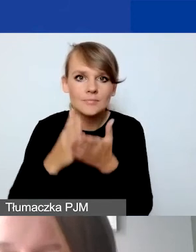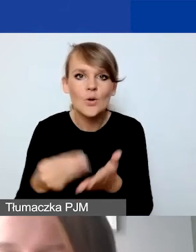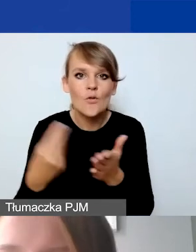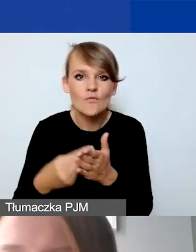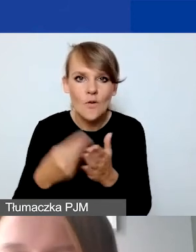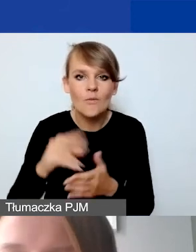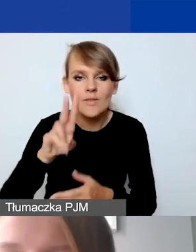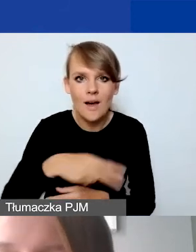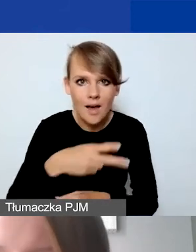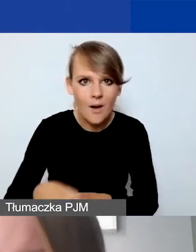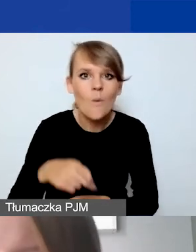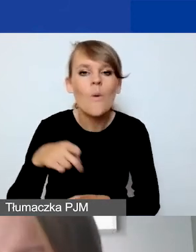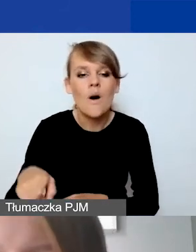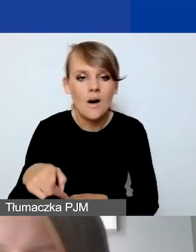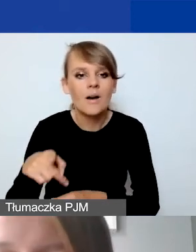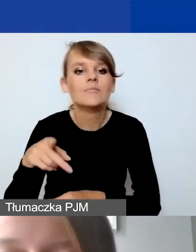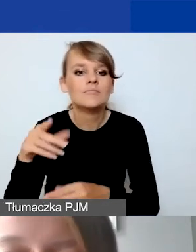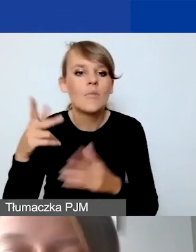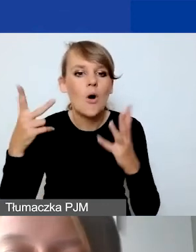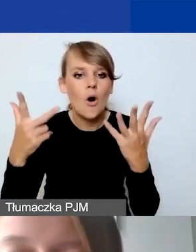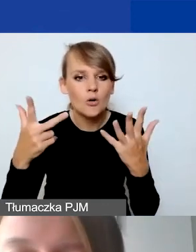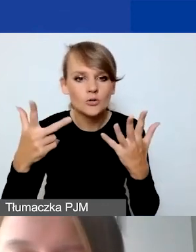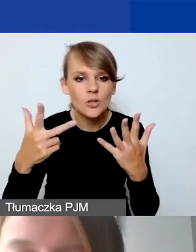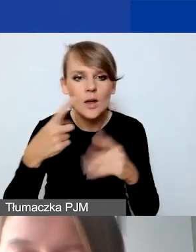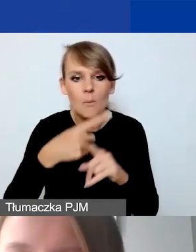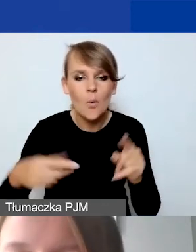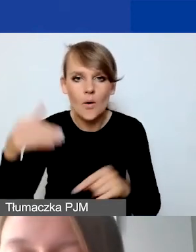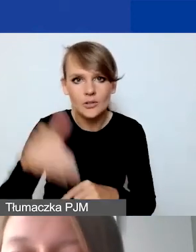został zabudżetowany na 8500 euro.